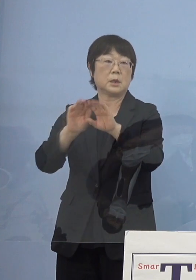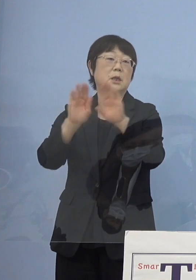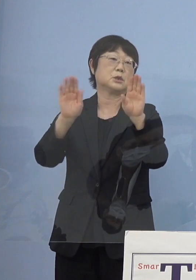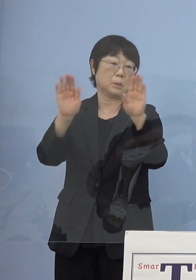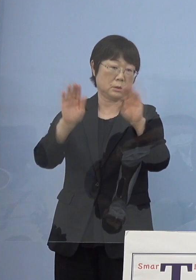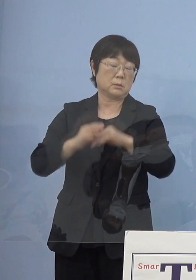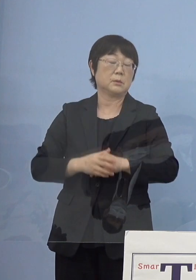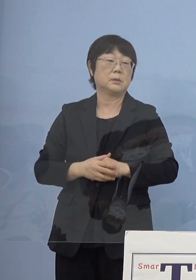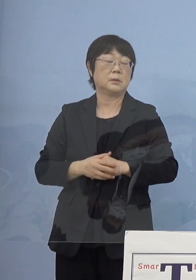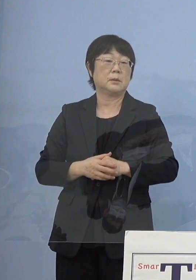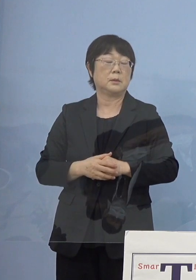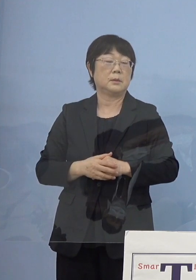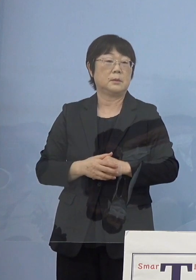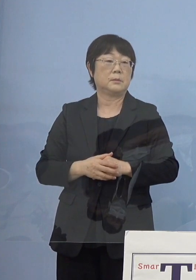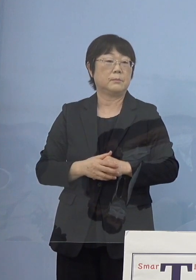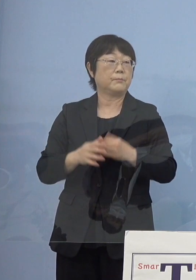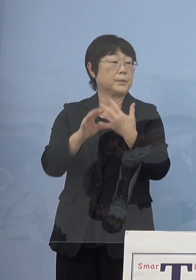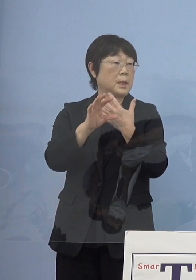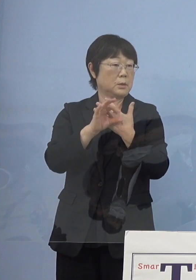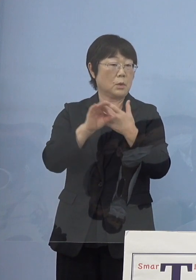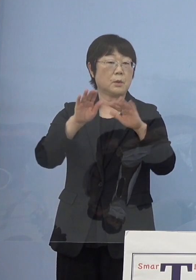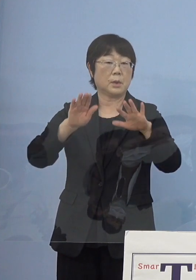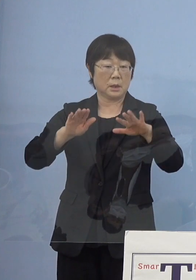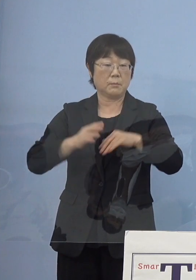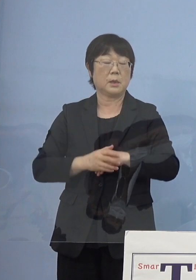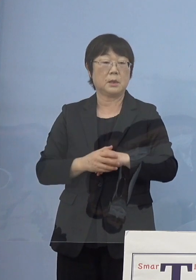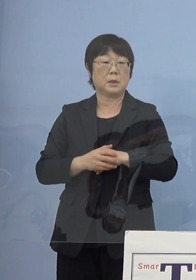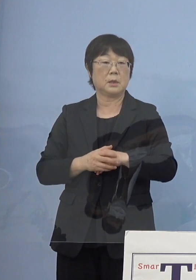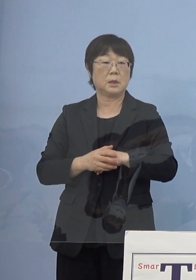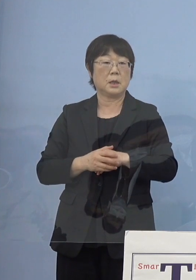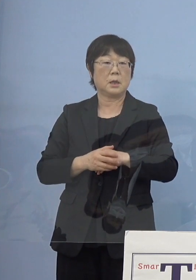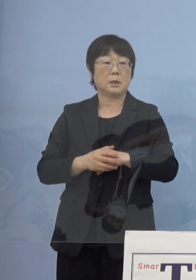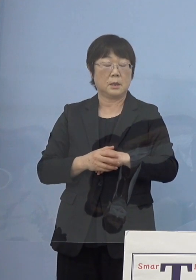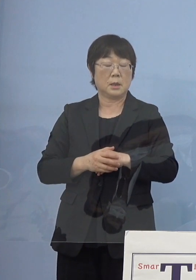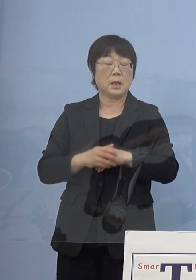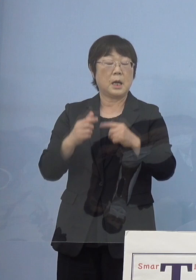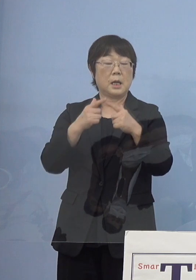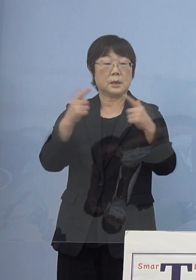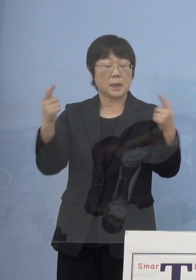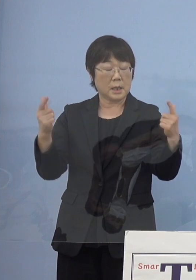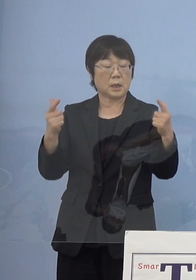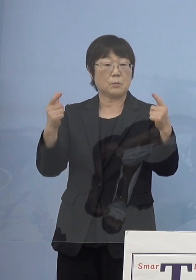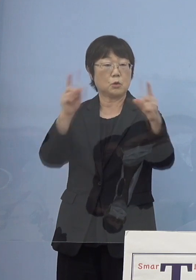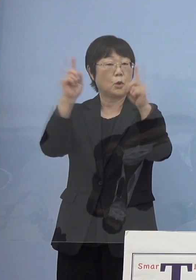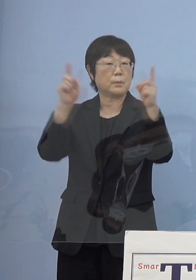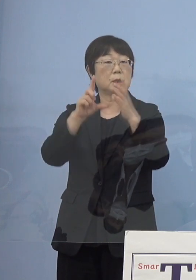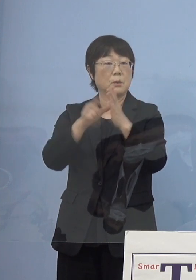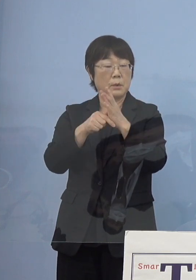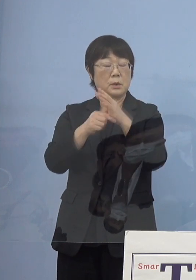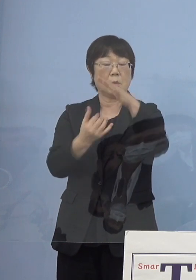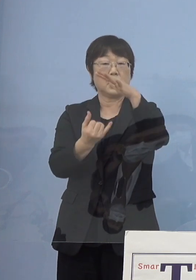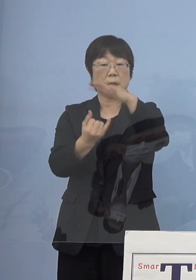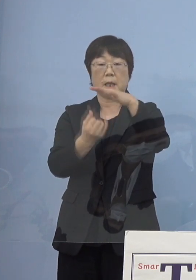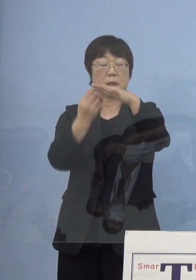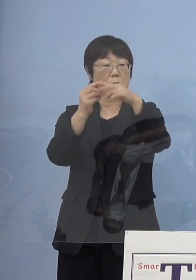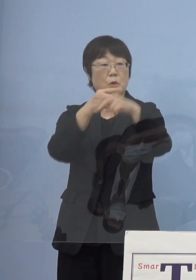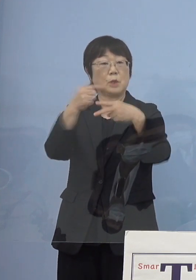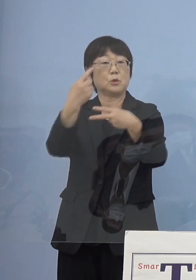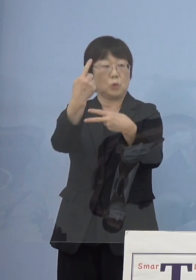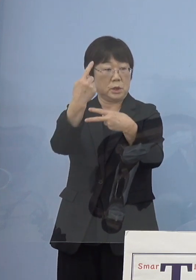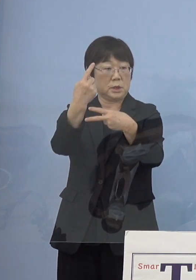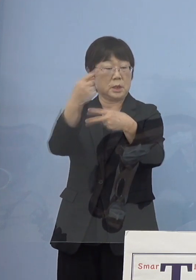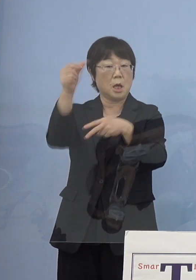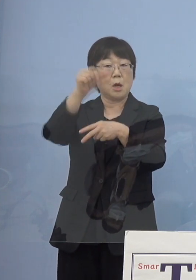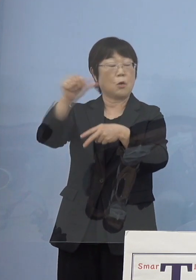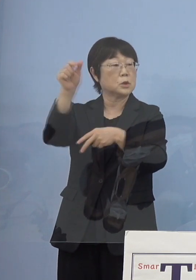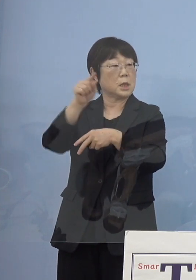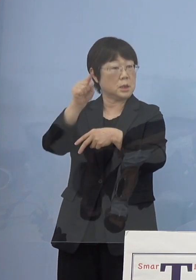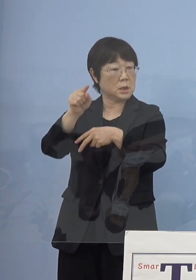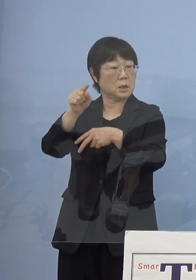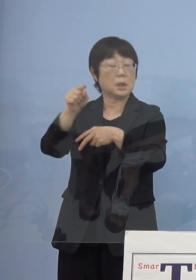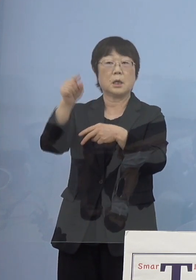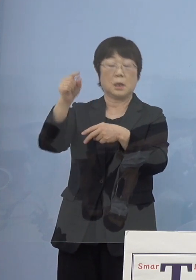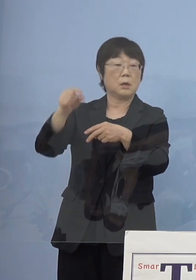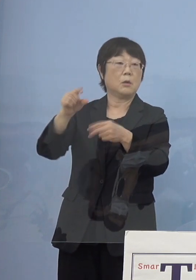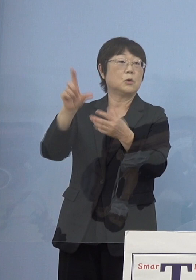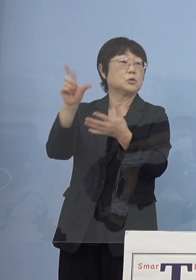例えば今大規模イベントの場合には 定員の半分あるいは5,000人をその多い方を使っていいと